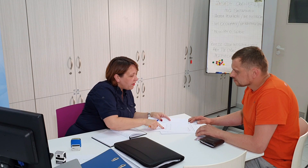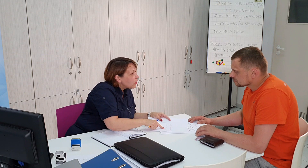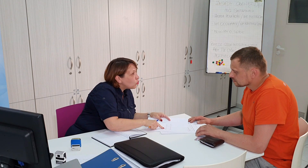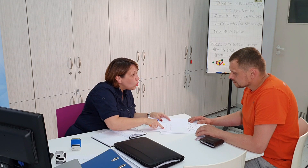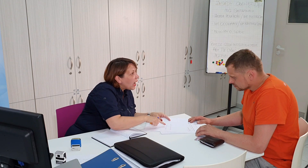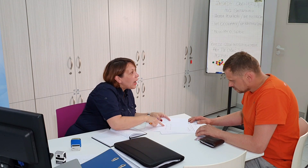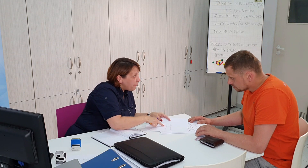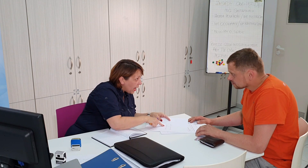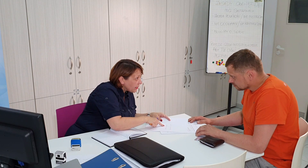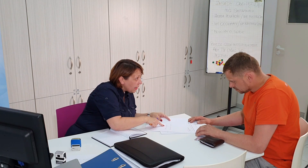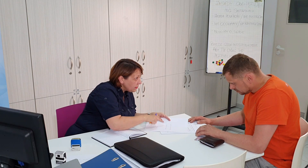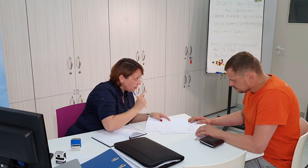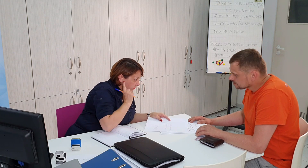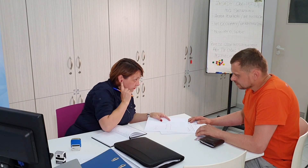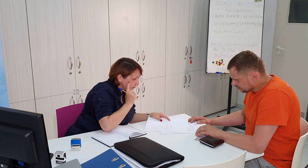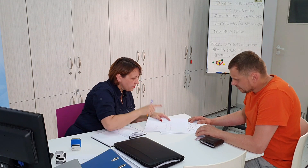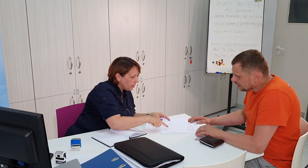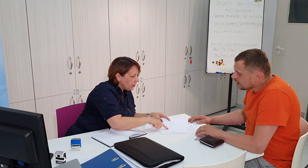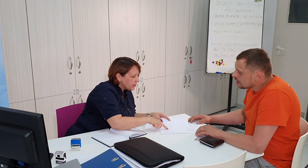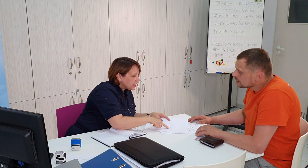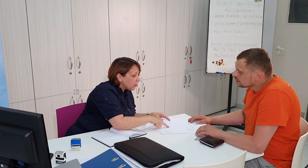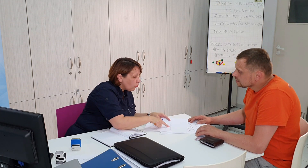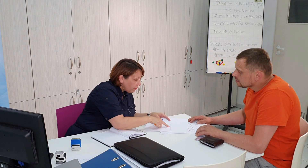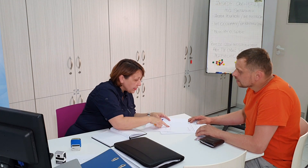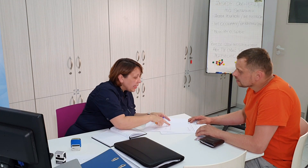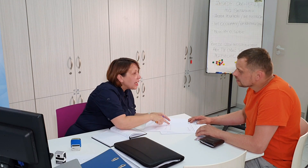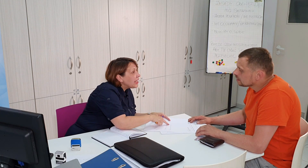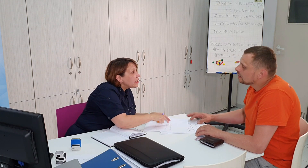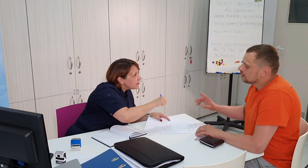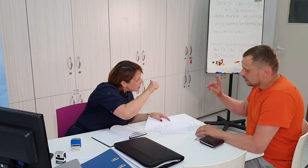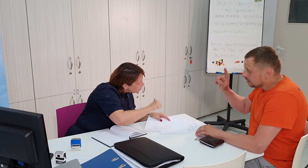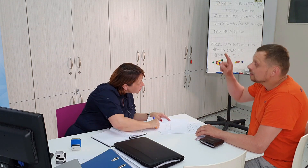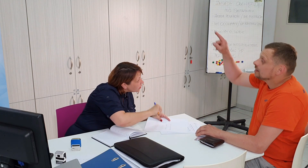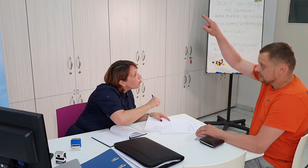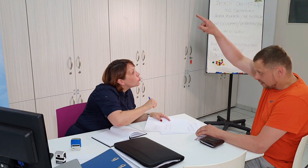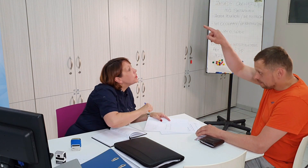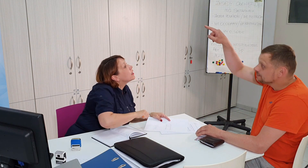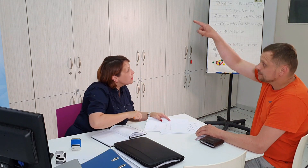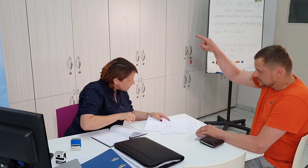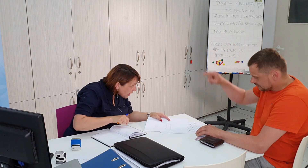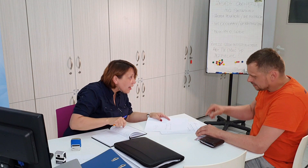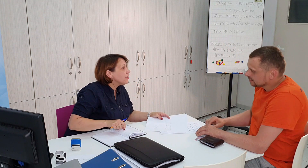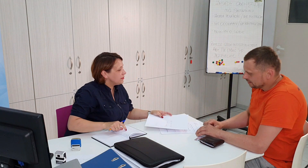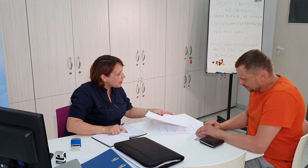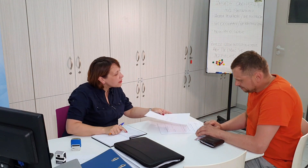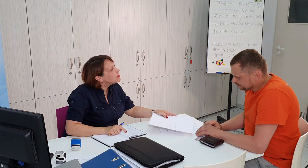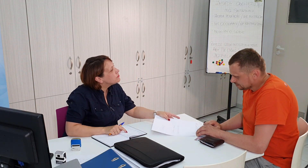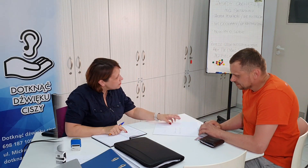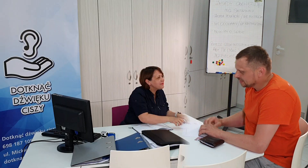faktura aparat, skierowanie NFZ podbite tak tak